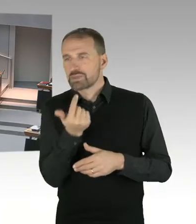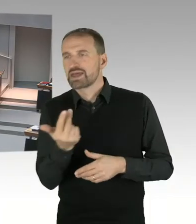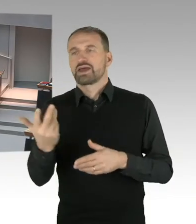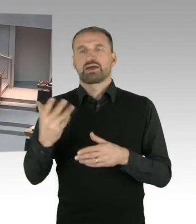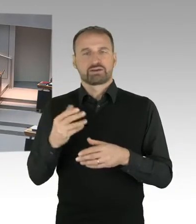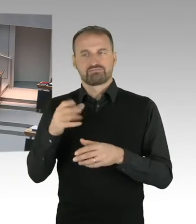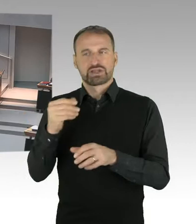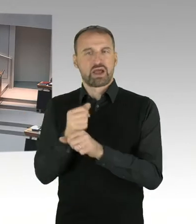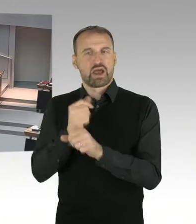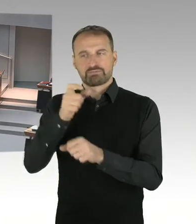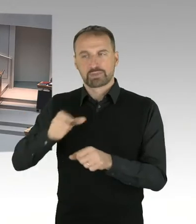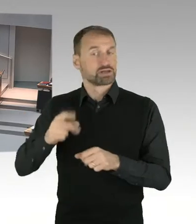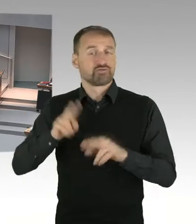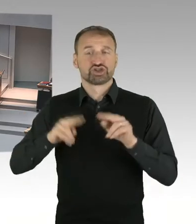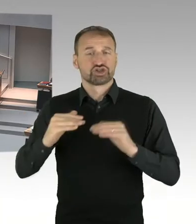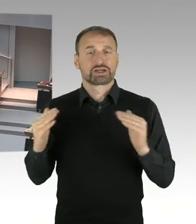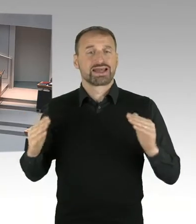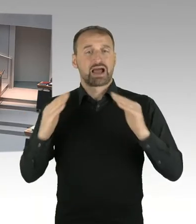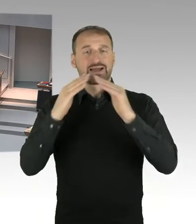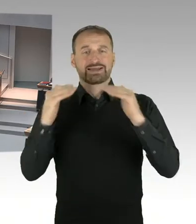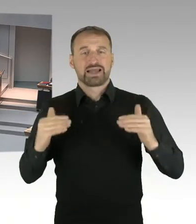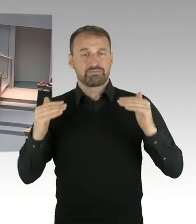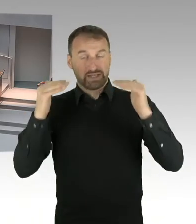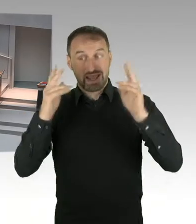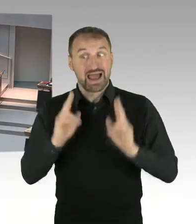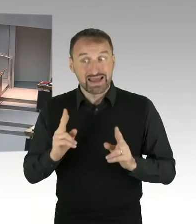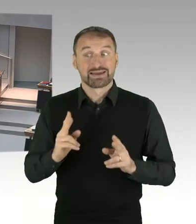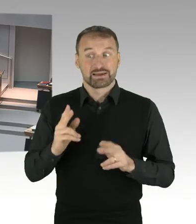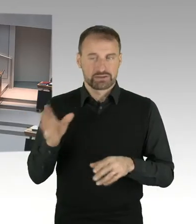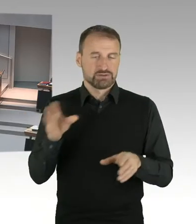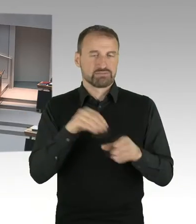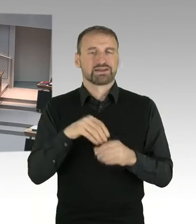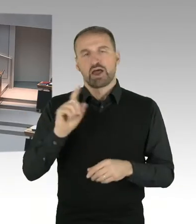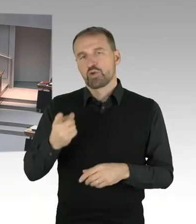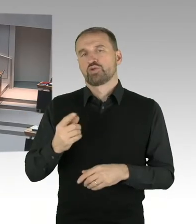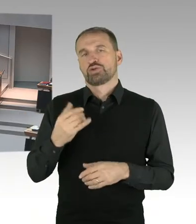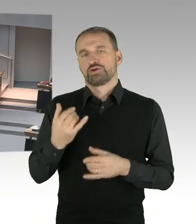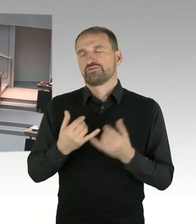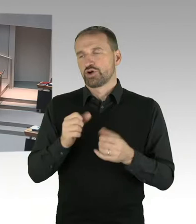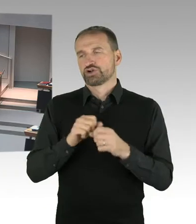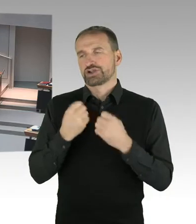die an diesem Tag aber leider krank geschrieben war und nicht teilnehmen konnte. (Präsidium) Frau Abgeordnete,